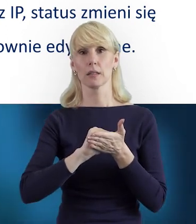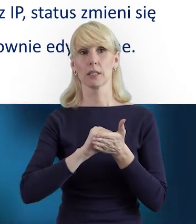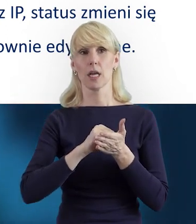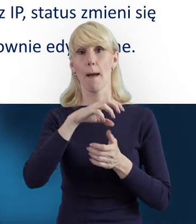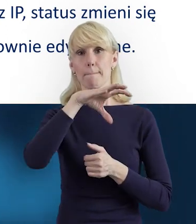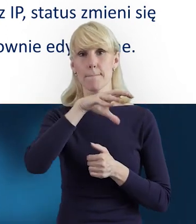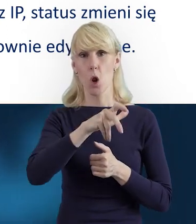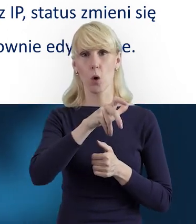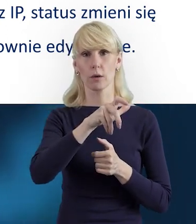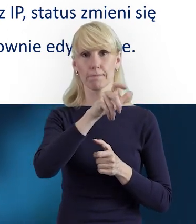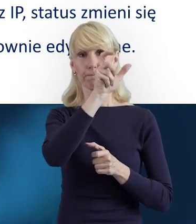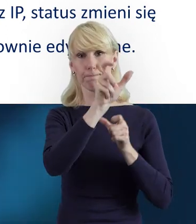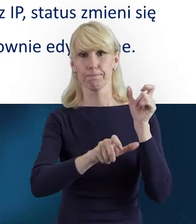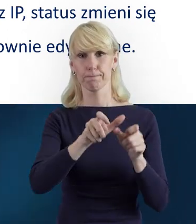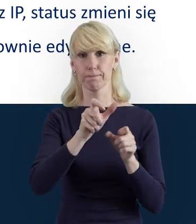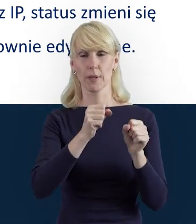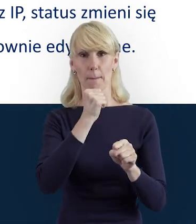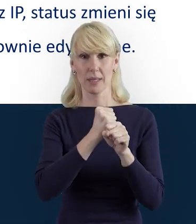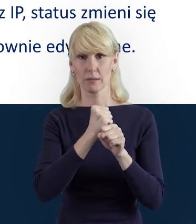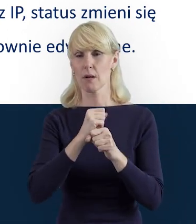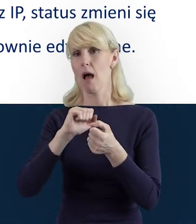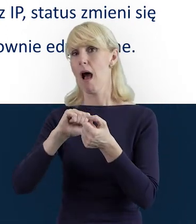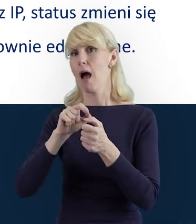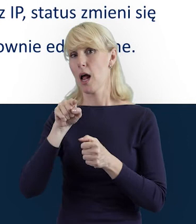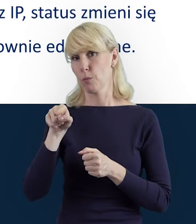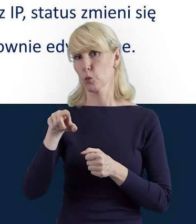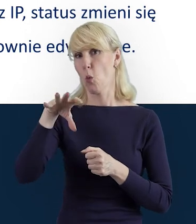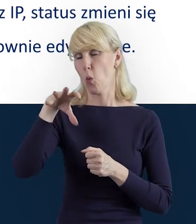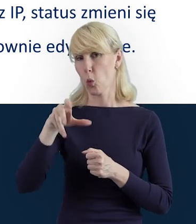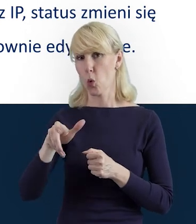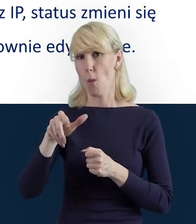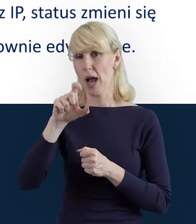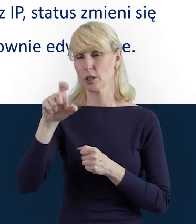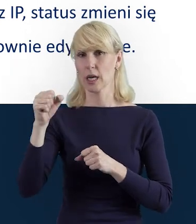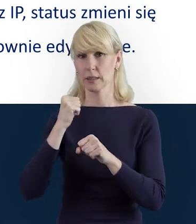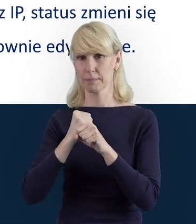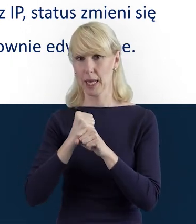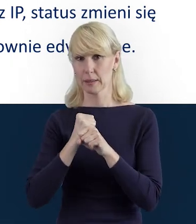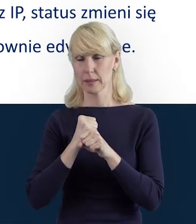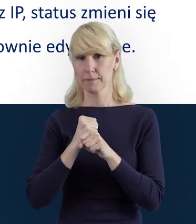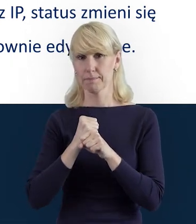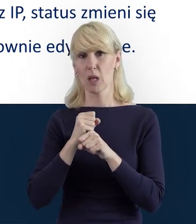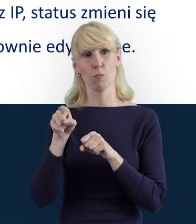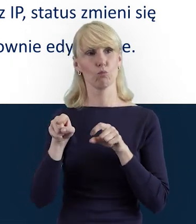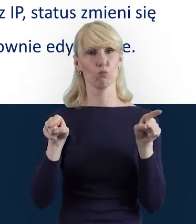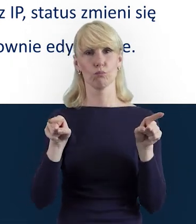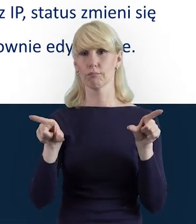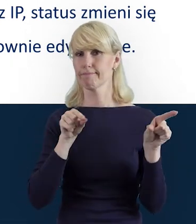bo to w zależności od tego, co chcemy uzyskać. Ale dane personelu, jeżeli na przykład